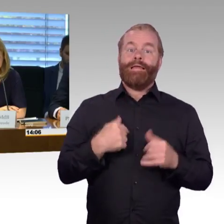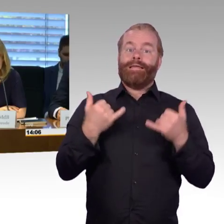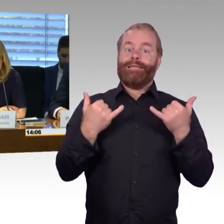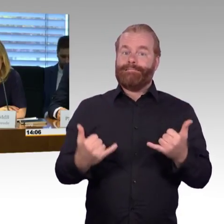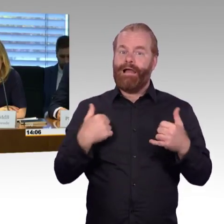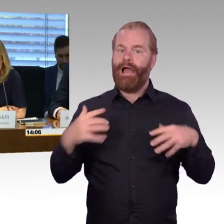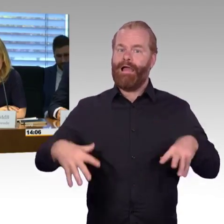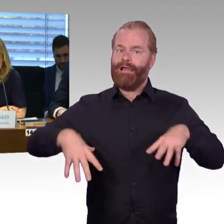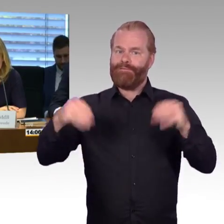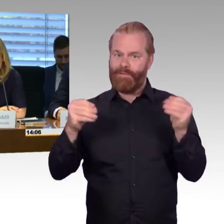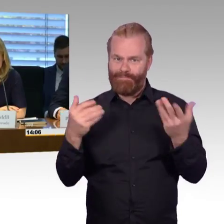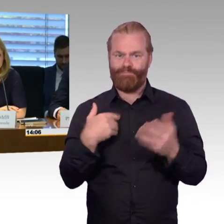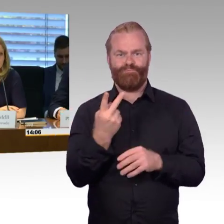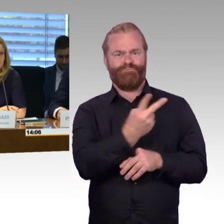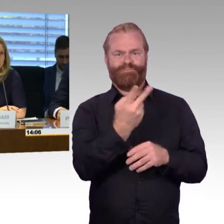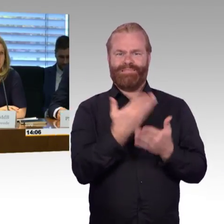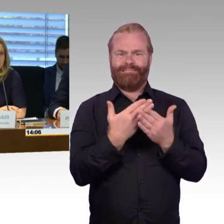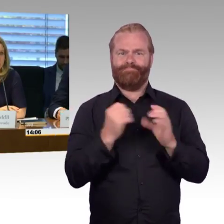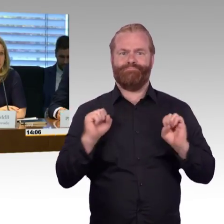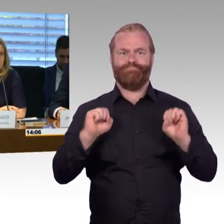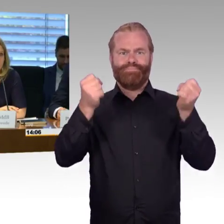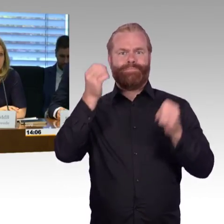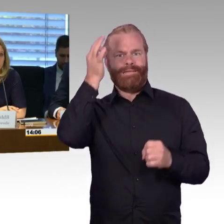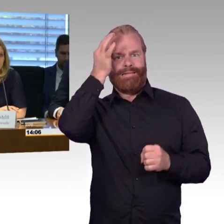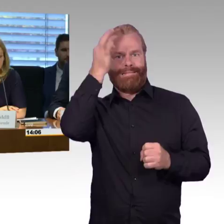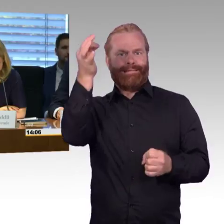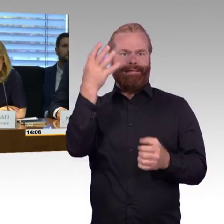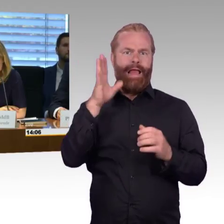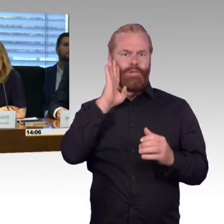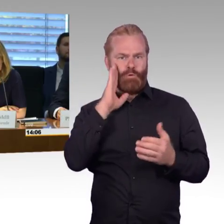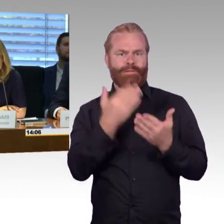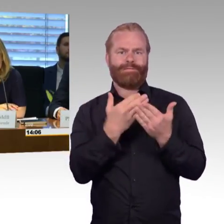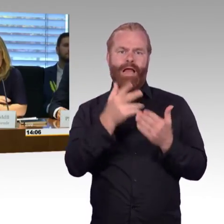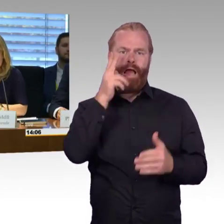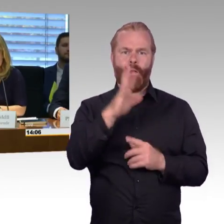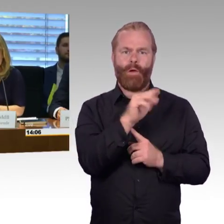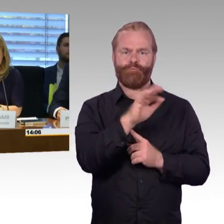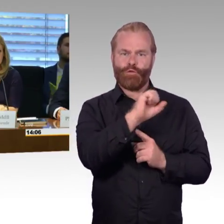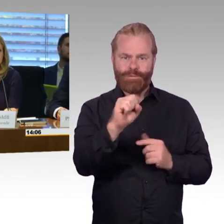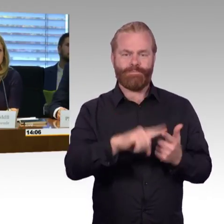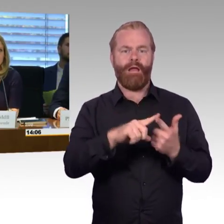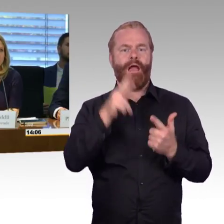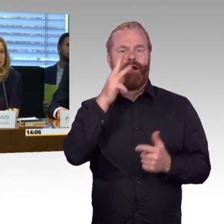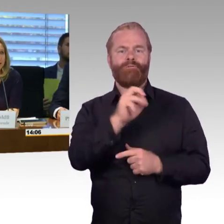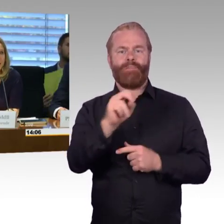und Herrn Wenndorf. Dann machen wir die alphabetische Reihenfolge, und Sie, Herr Prof.Barfuß, beginnen,